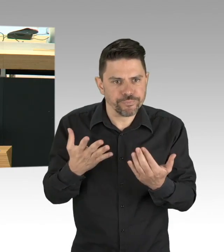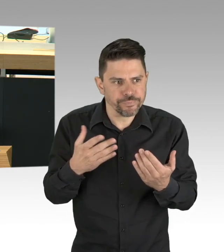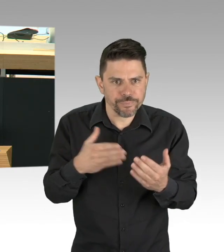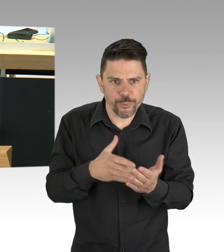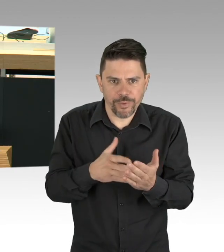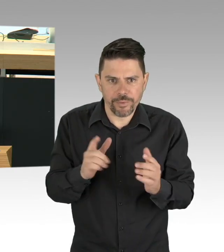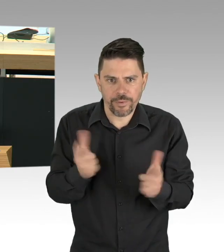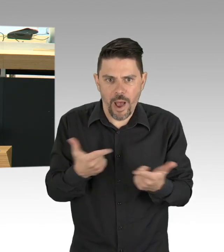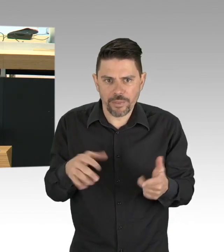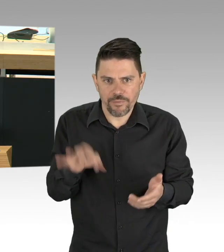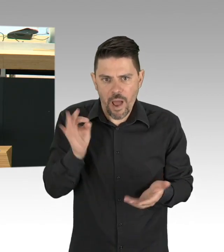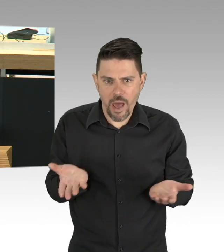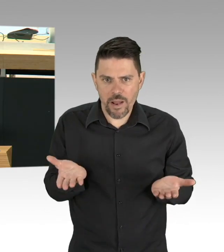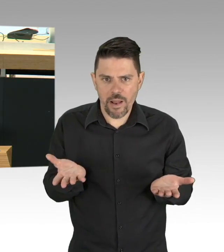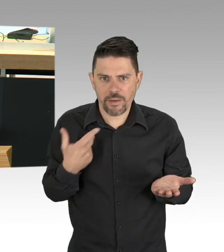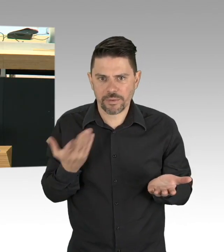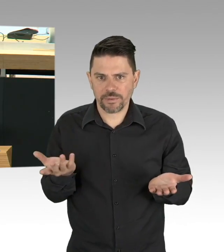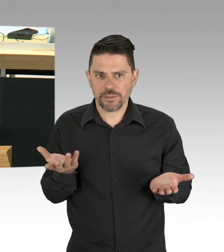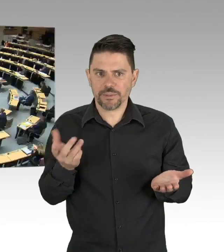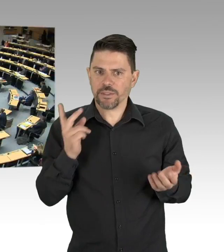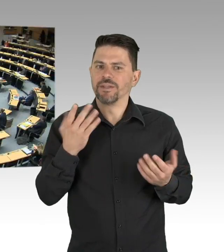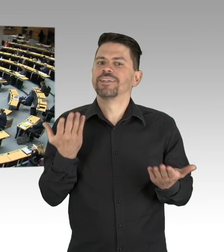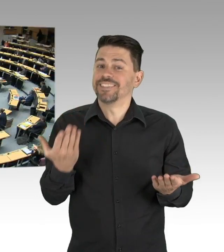der dunklen Finanzfällen Ihrer Partei beitragen sollte. (Zwischenrufe)